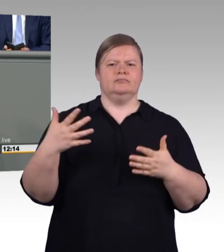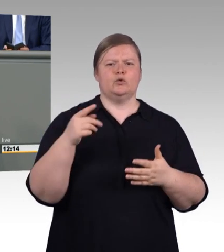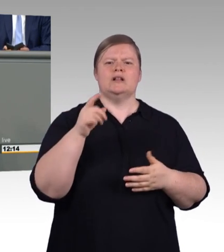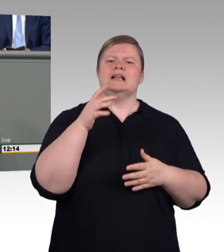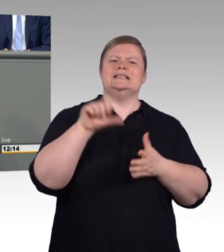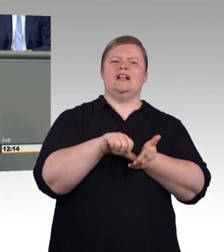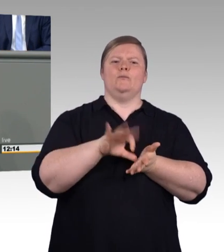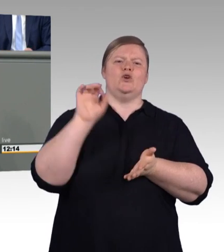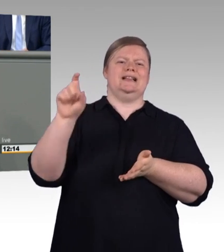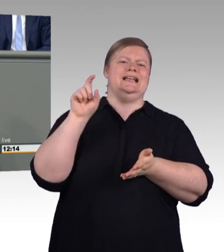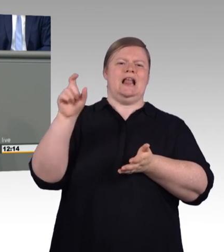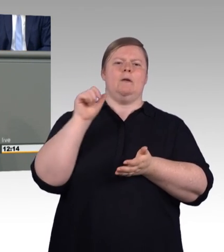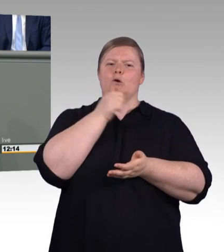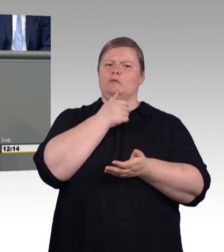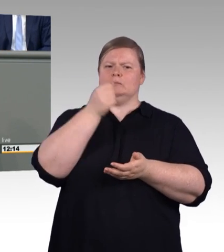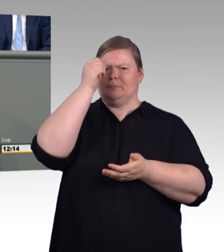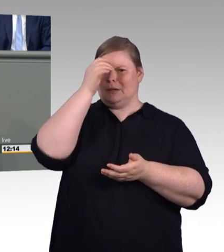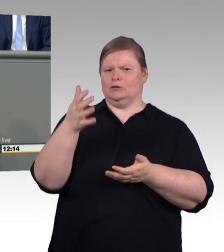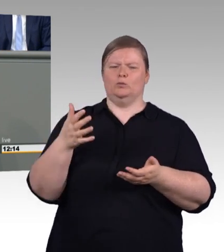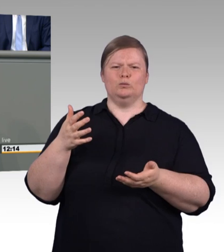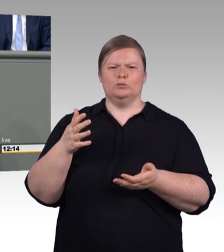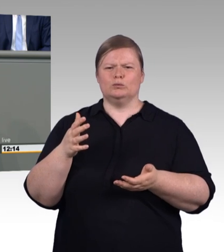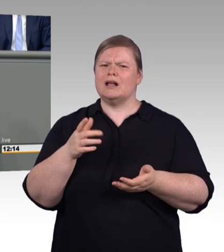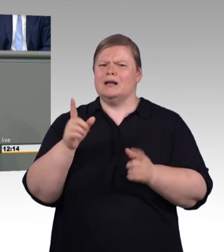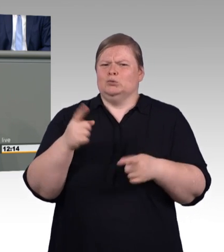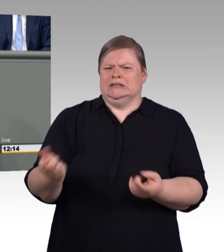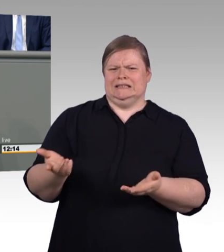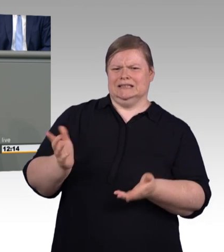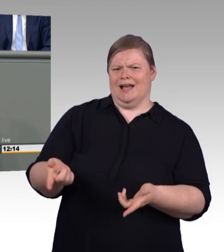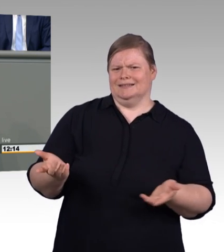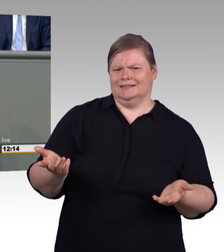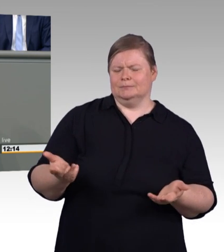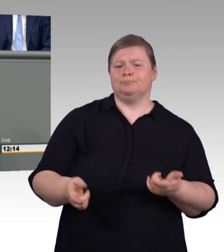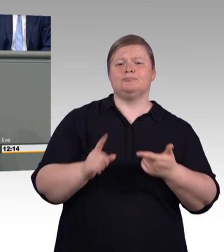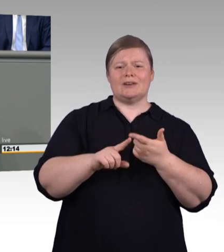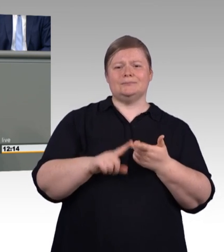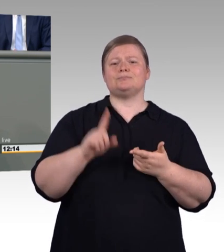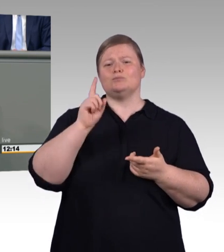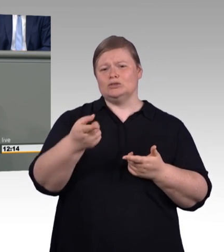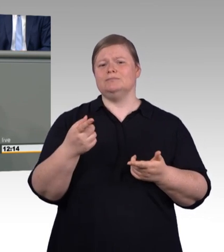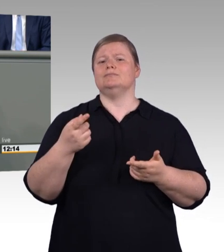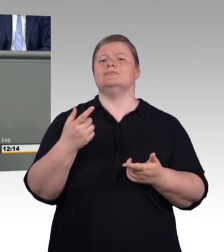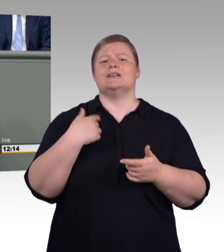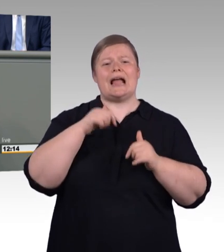gleich von Anfang 150 Millionen sind das Kleine? Das ist eine ganze Menge, mein Guter. (Zwischenruf)